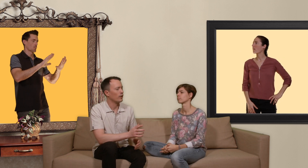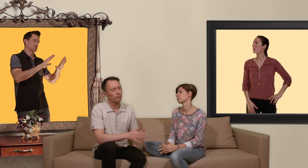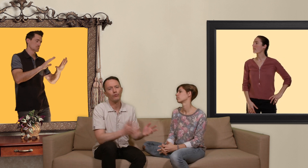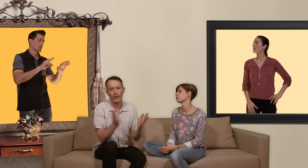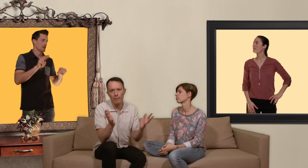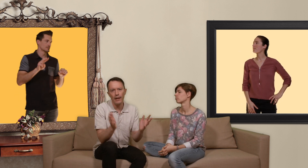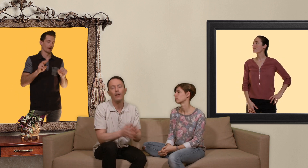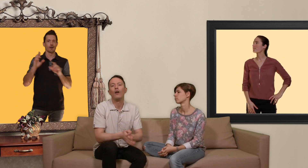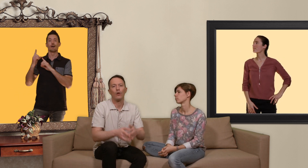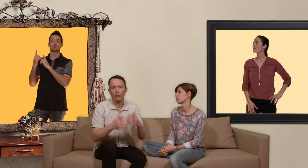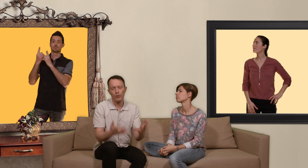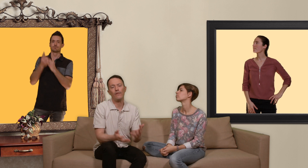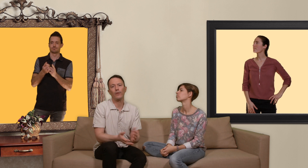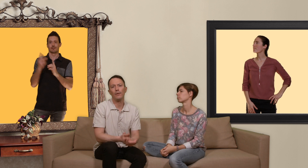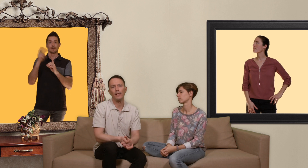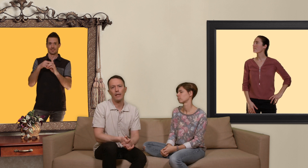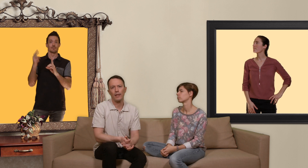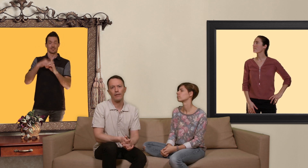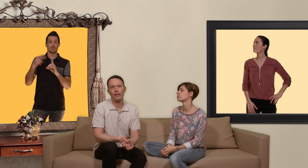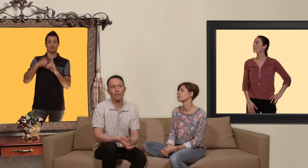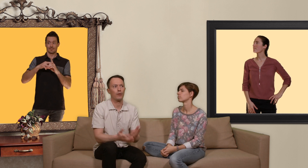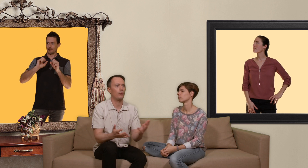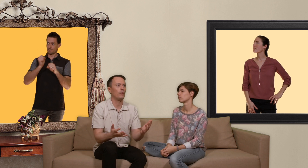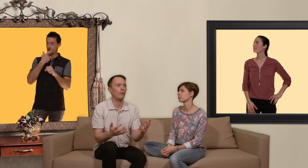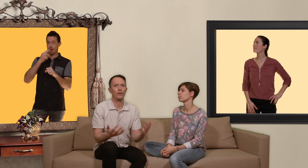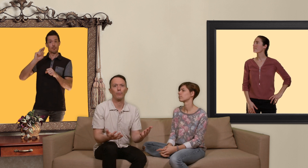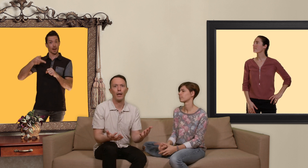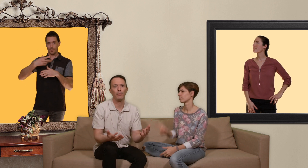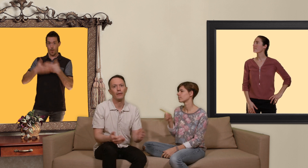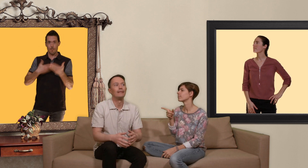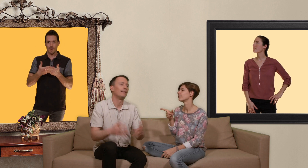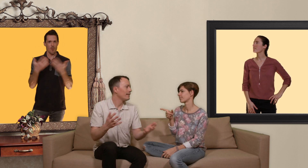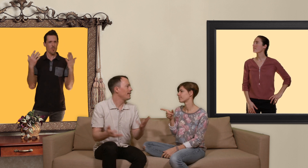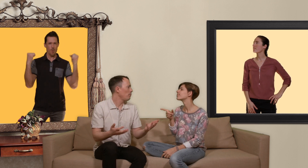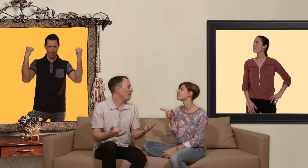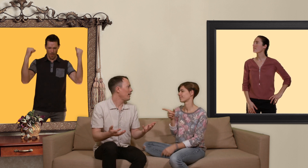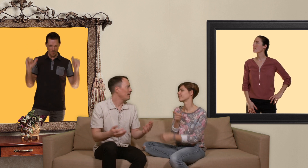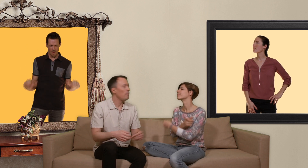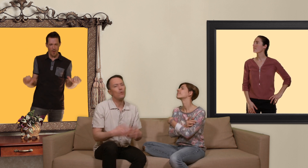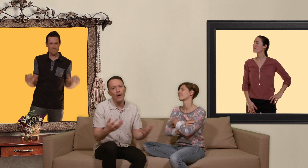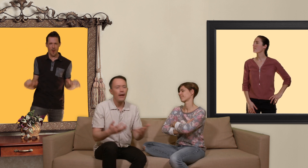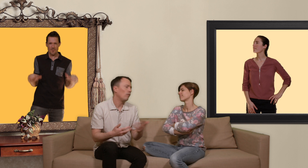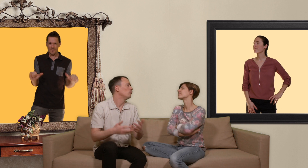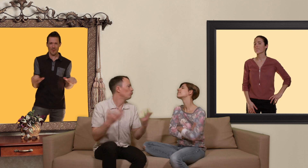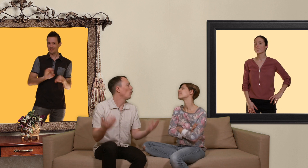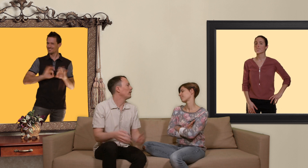j'admets quand toute sa vie on a utilisé un préservatif et puis subitement on est sous PrEP c'est un peu la fête et puis ouais on a